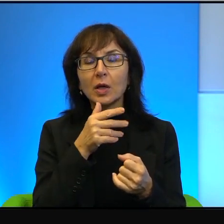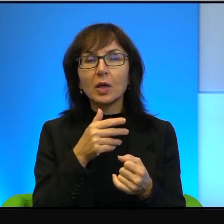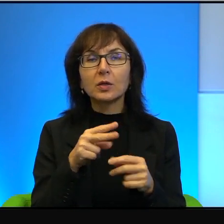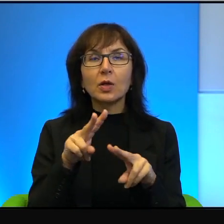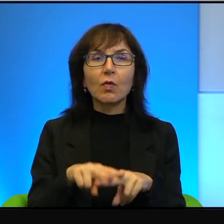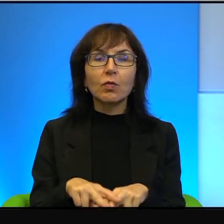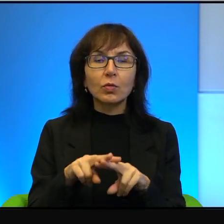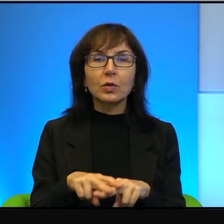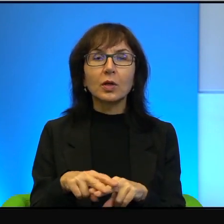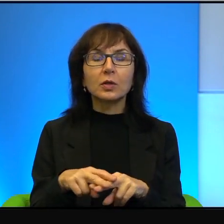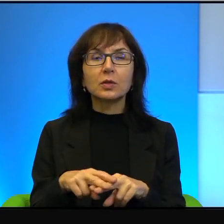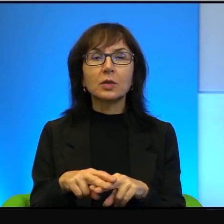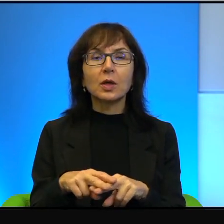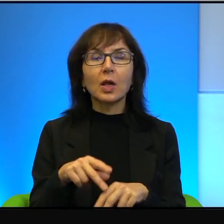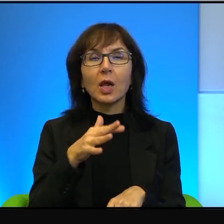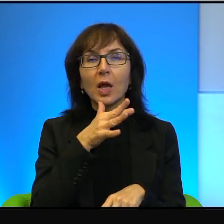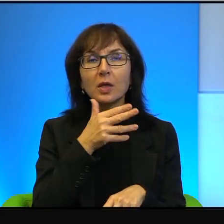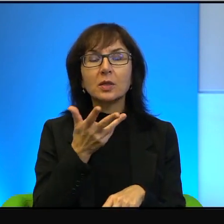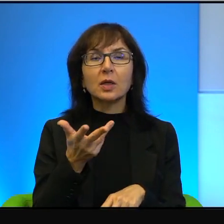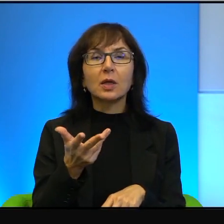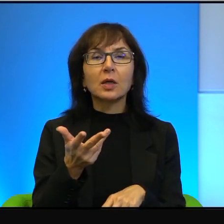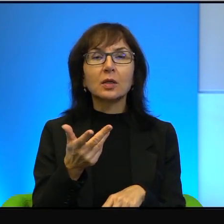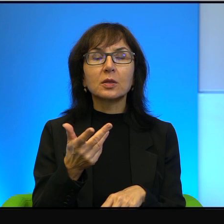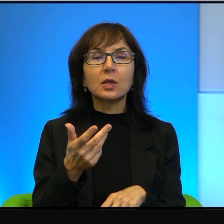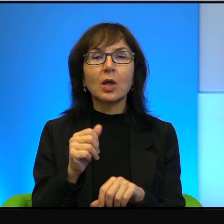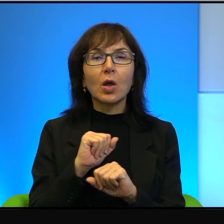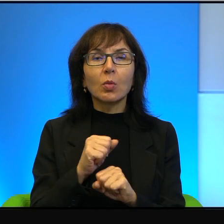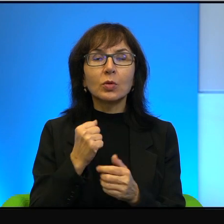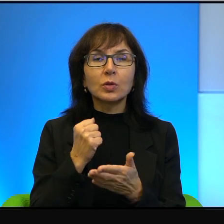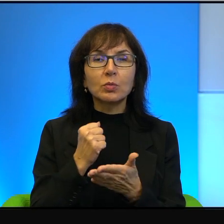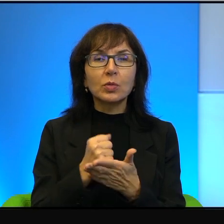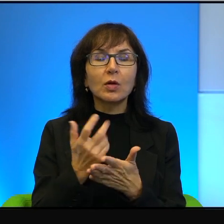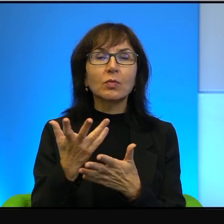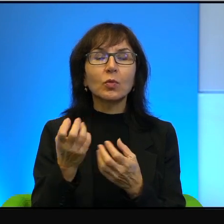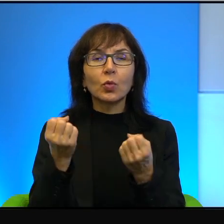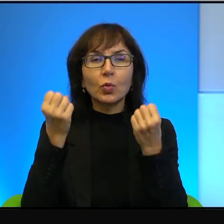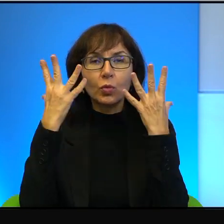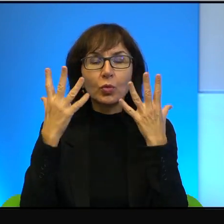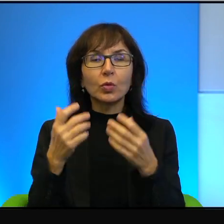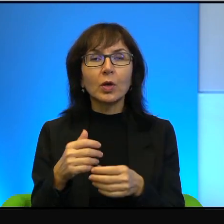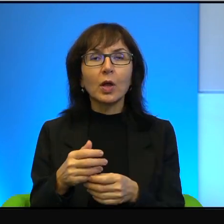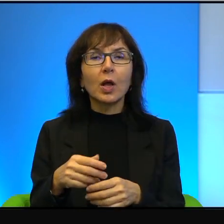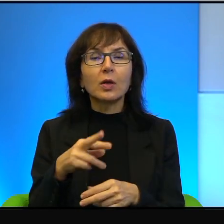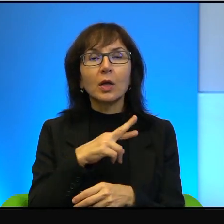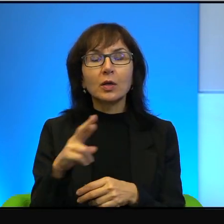izraelscy mecenasi kultury i tak dalej i tak dalej, to tego typu rzeczy by po prostu nie było.